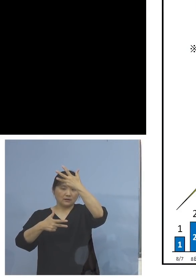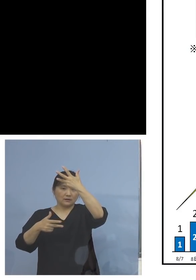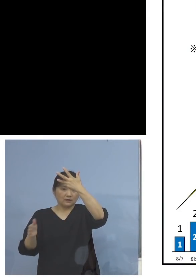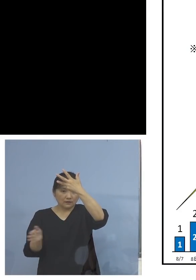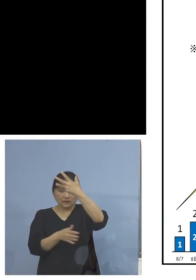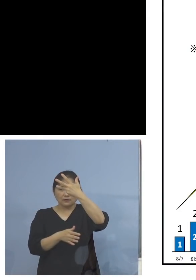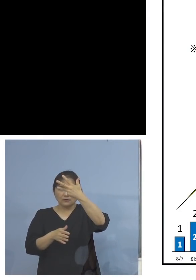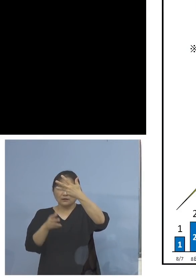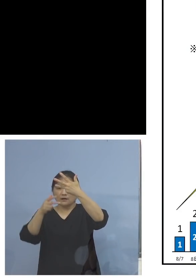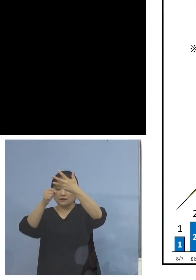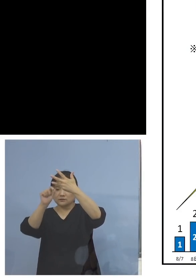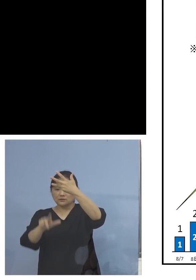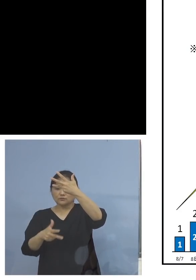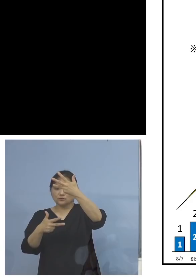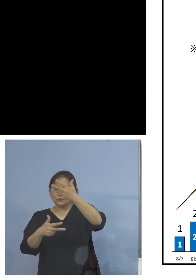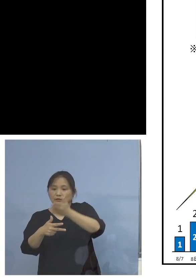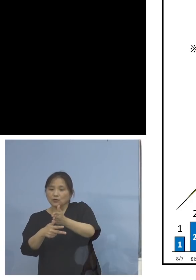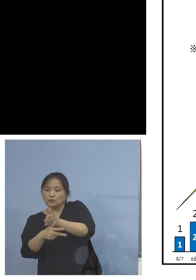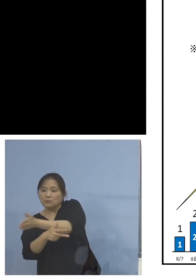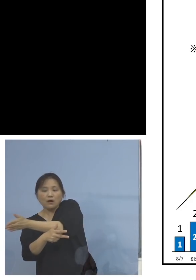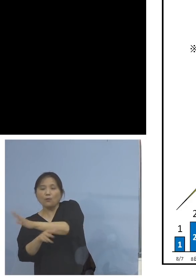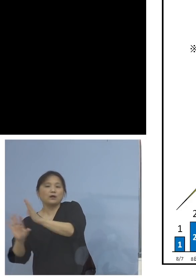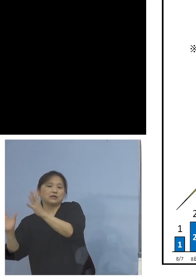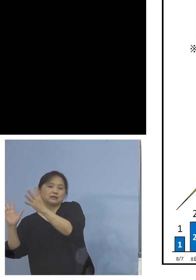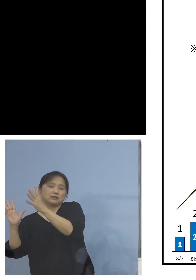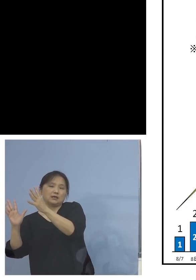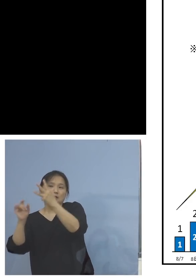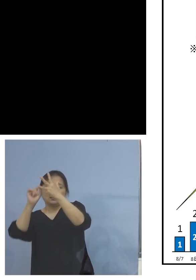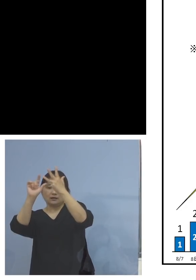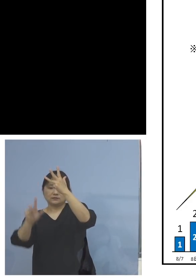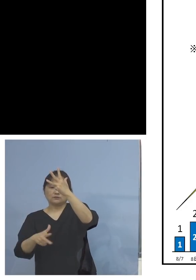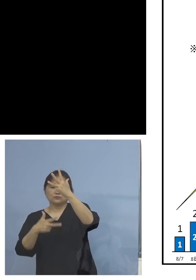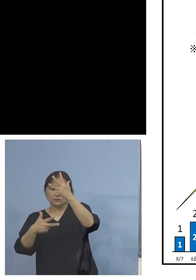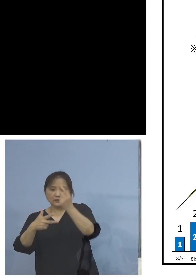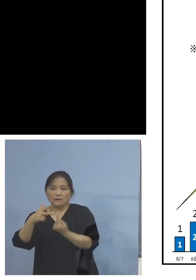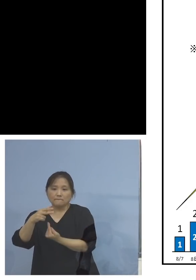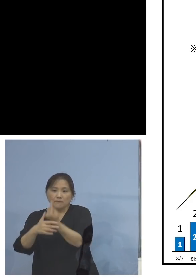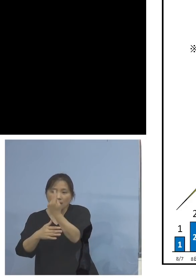なかったんですよね、8月7日に1例が 出てずっと上がってきた、そして